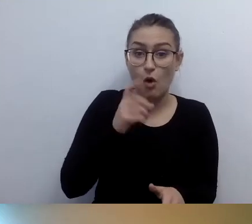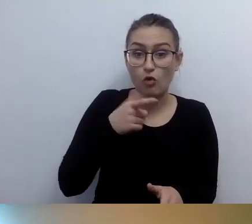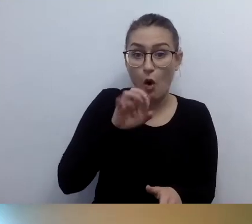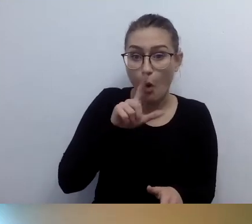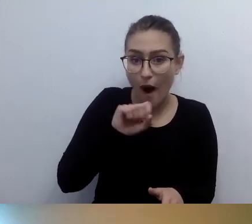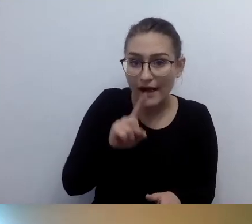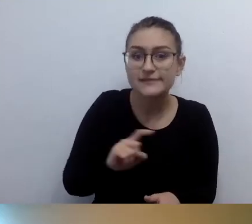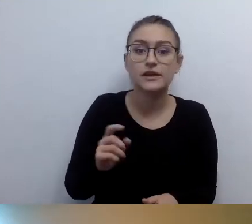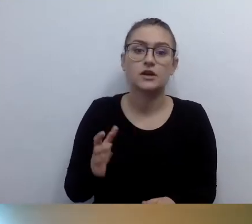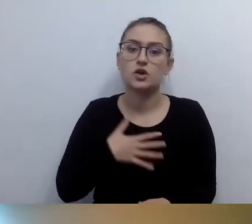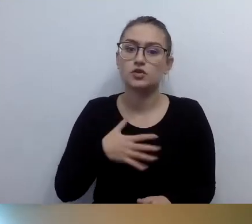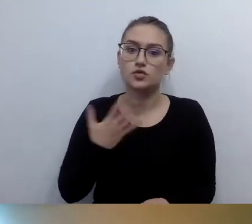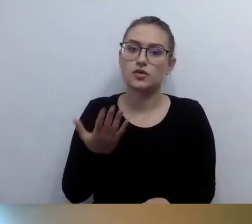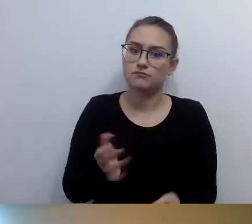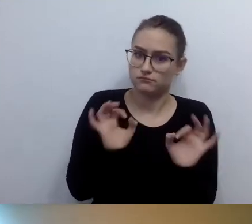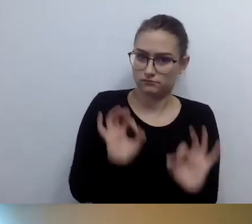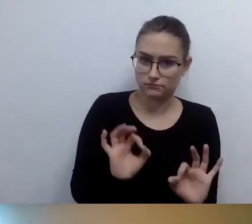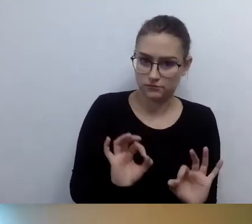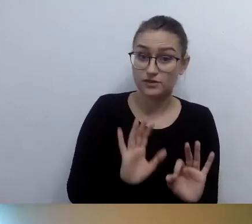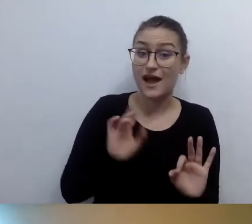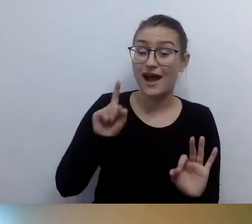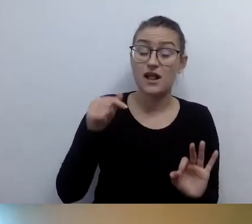W przestrzeni publicznej niekoniecznie tak to działa.